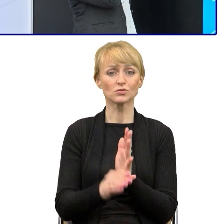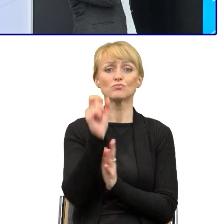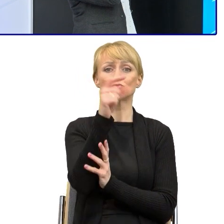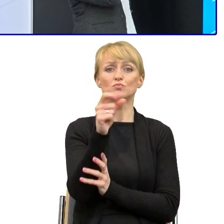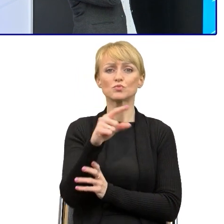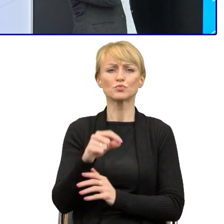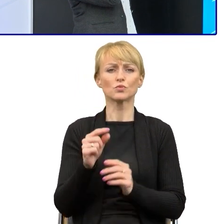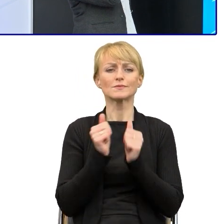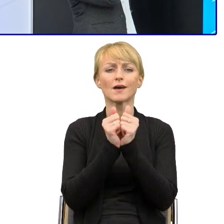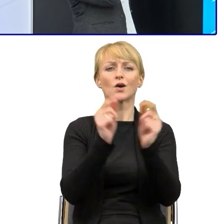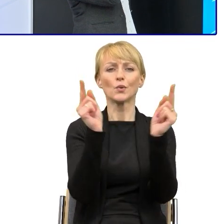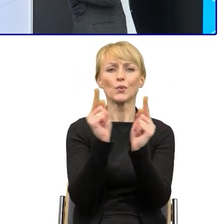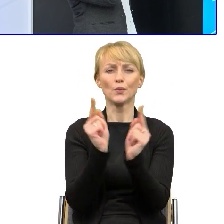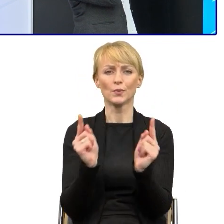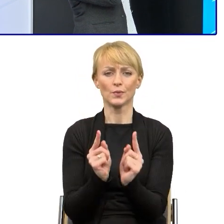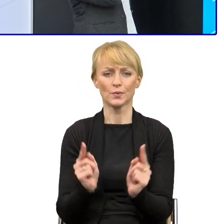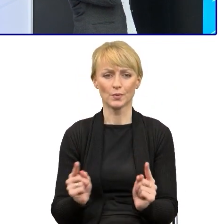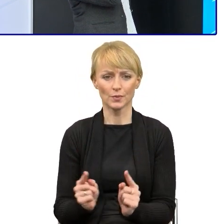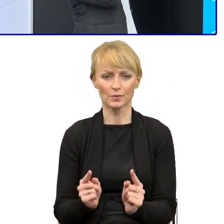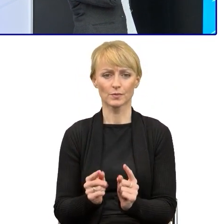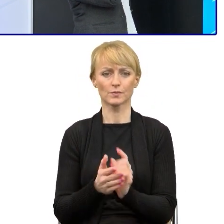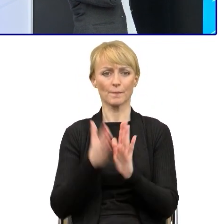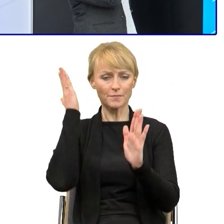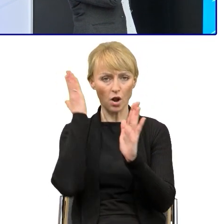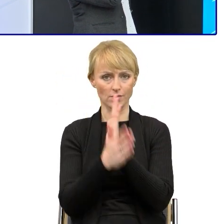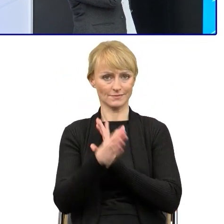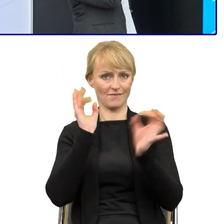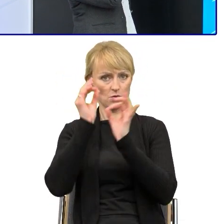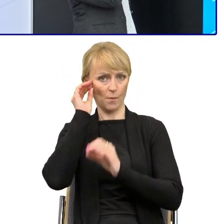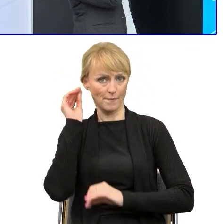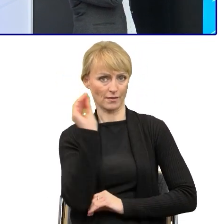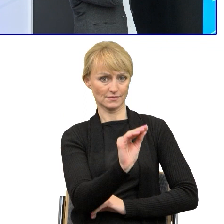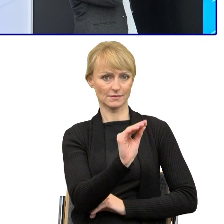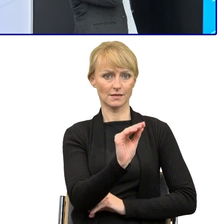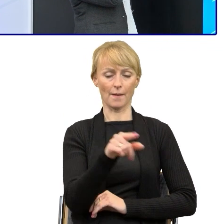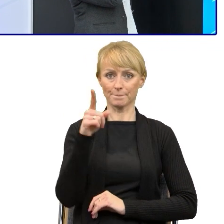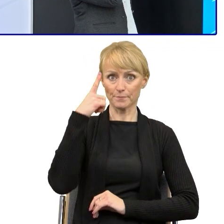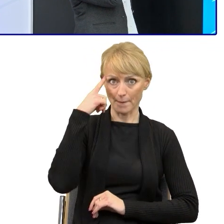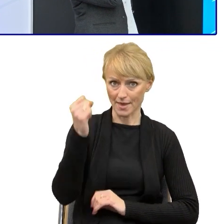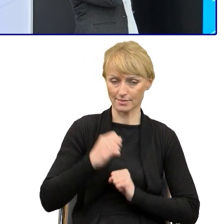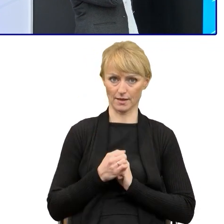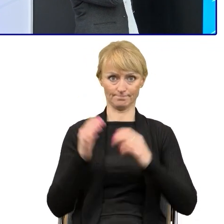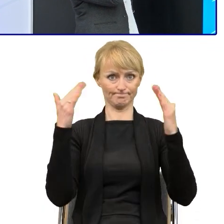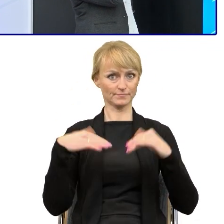Jest to bezpośredni zwrot do adresata, mamy to, pamiętaj, ważne, ,ożesz złożyć wniosek,